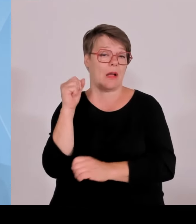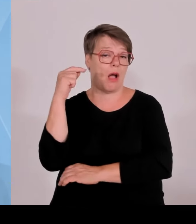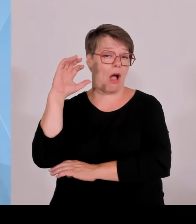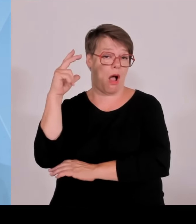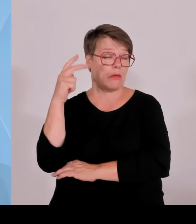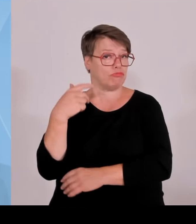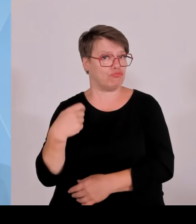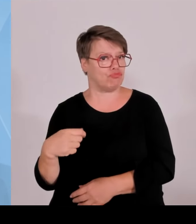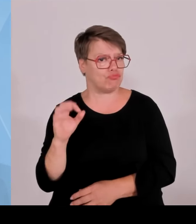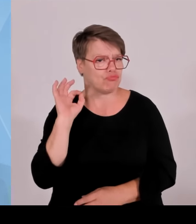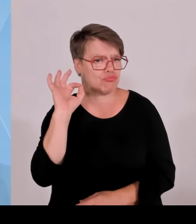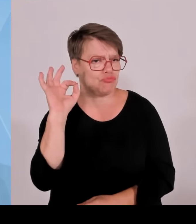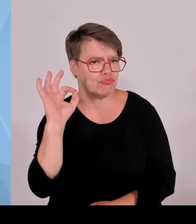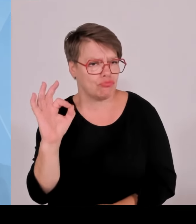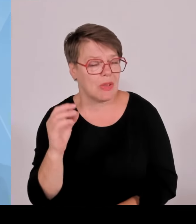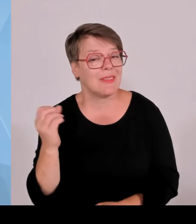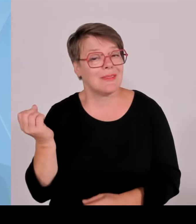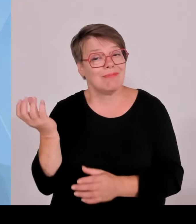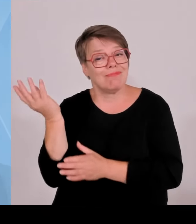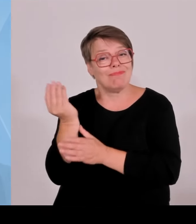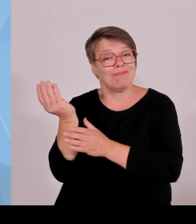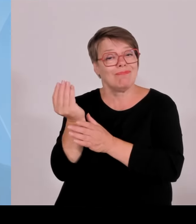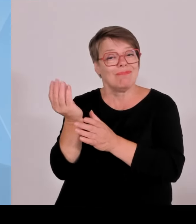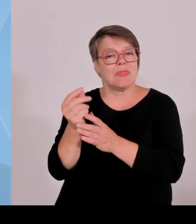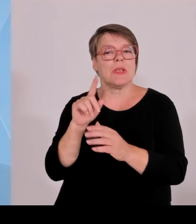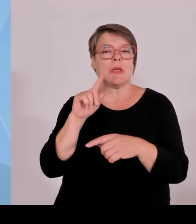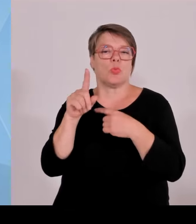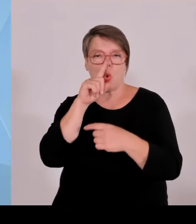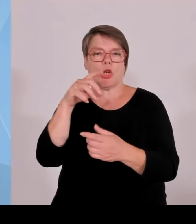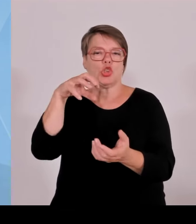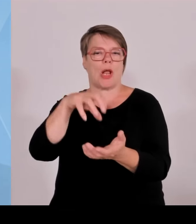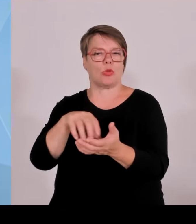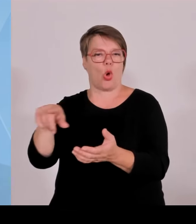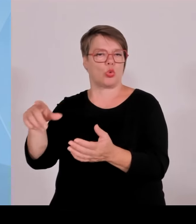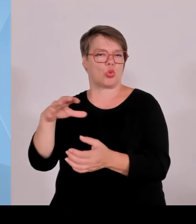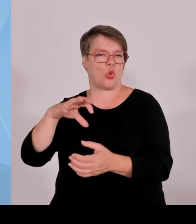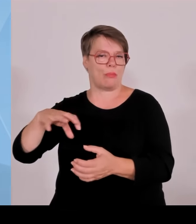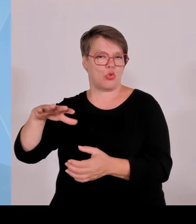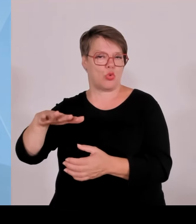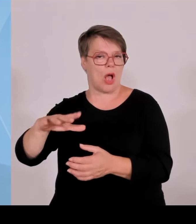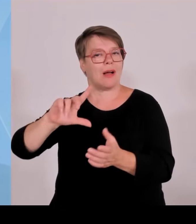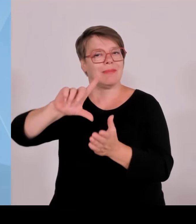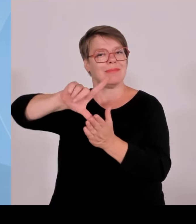Anwohner in die Bürger hier mit einbezogen, in eine Entschädigungsregelung eben um auch die Akzeptanz vor